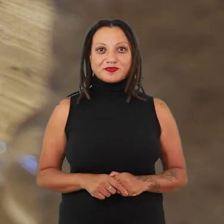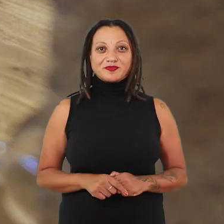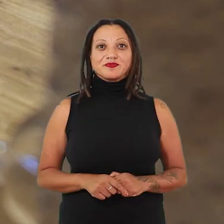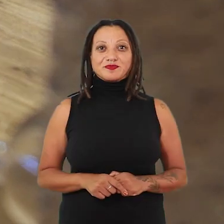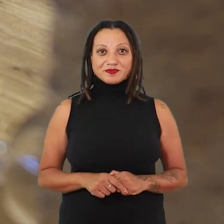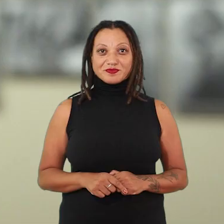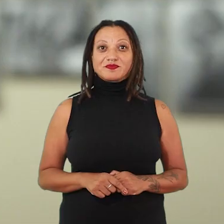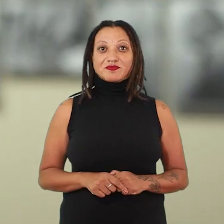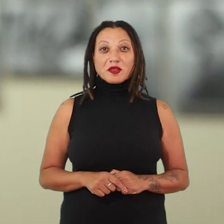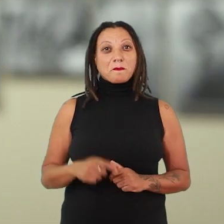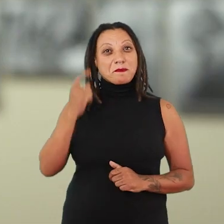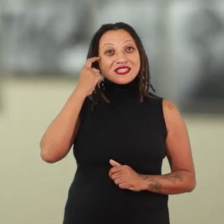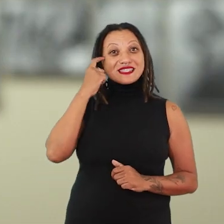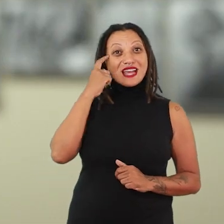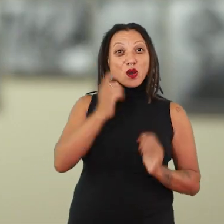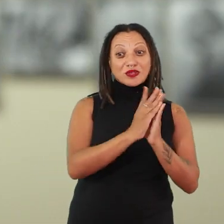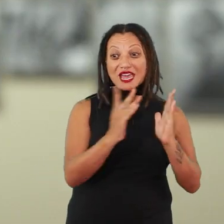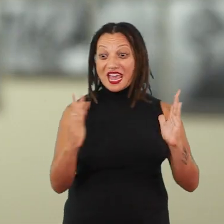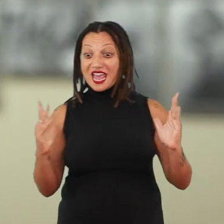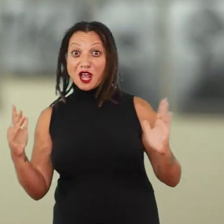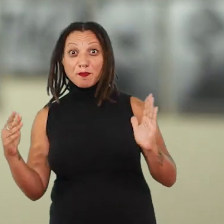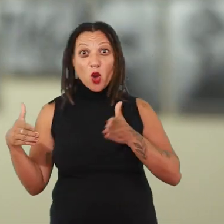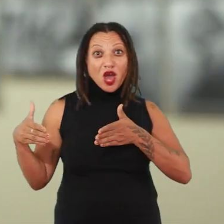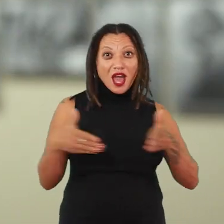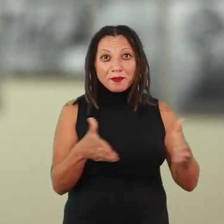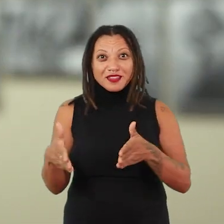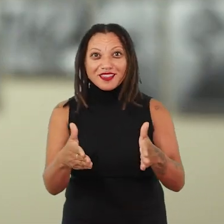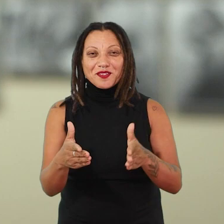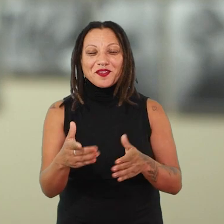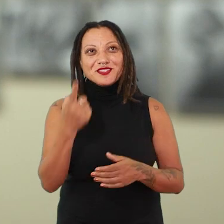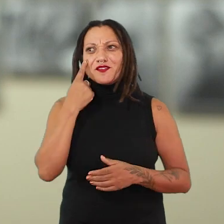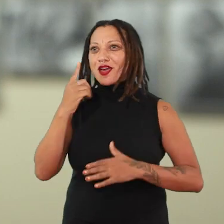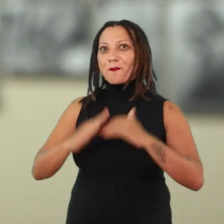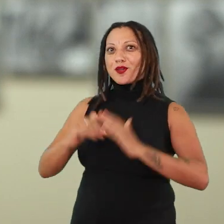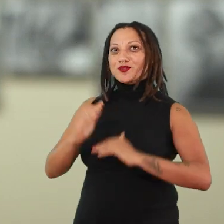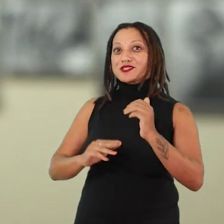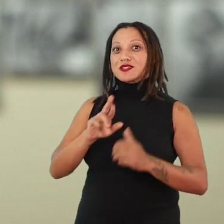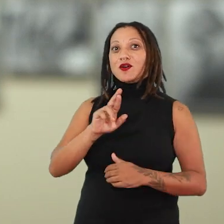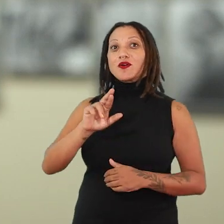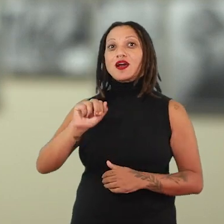Sobre essas dobras temporais e esses caminhos do tempo, quando a gente olha para a produção, por exemplo, de Rachel Hoshino,